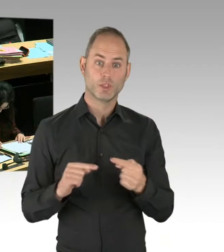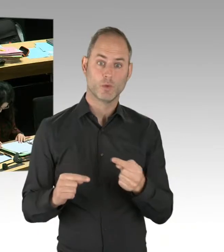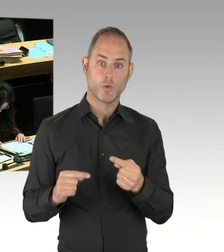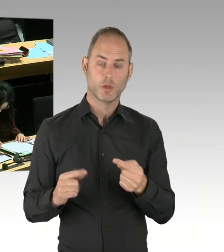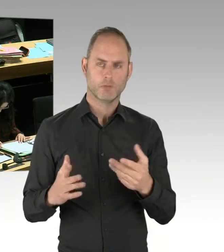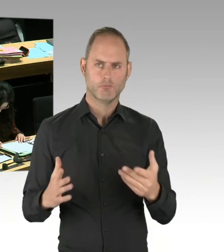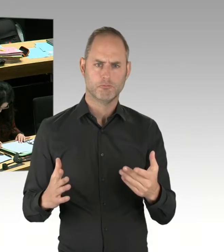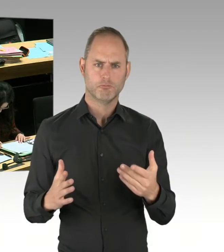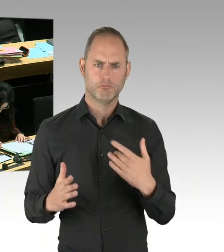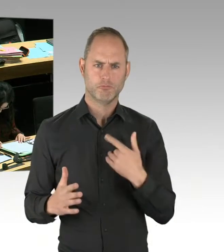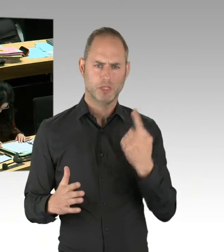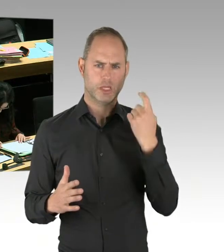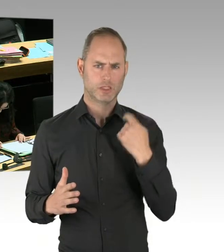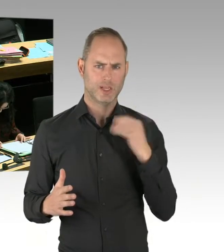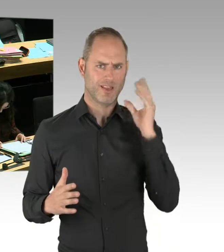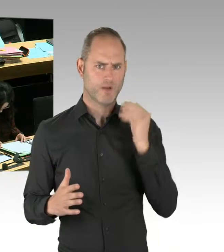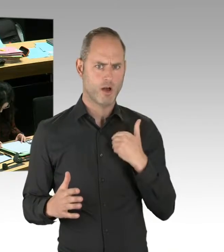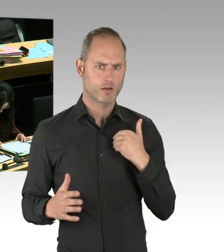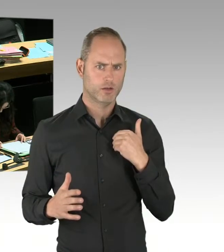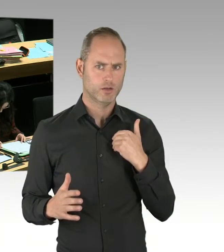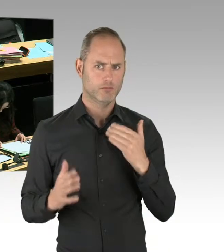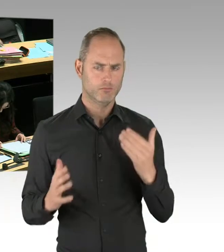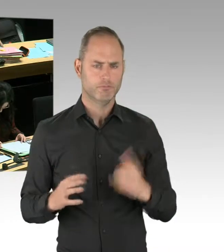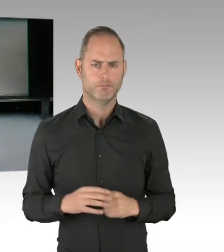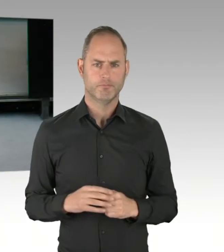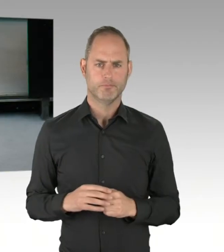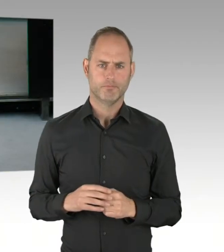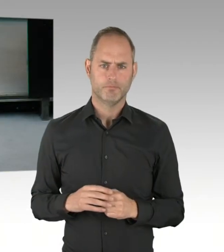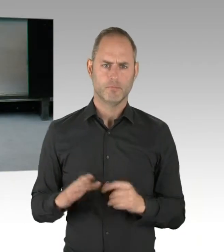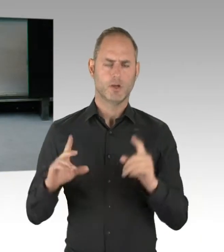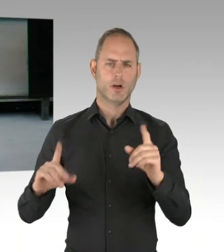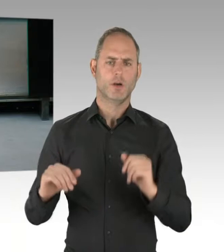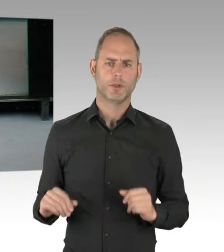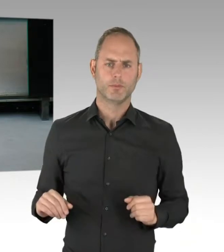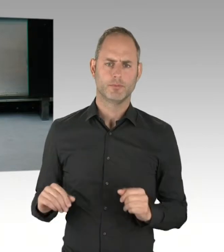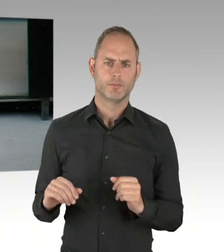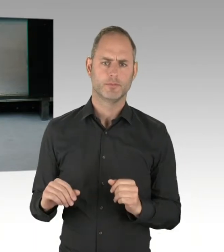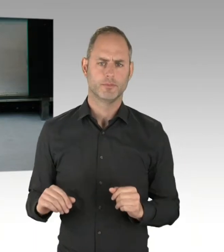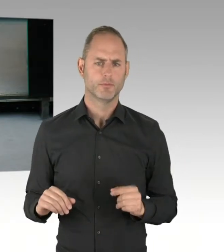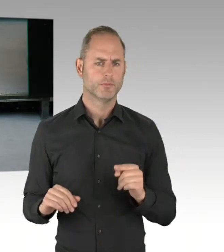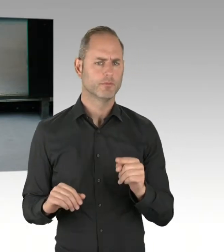unter anderem auch vom Bezirksamt Friedrichshain-Kreuzberg, das dort die deutliche Position bezieht, dass es nicht Position